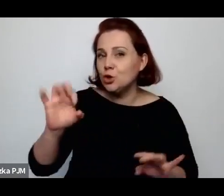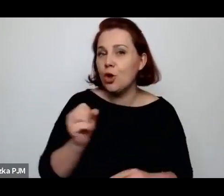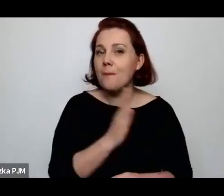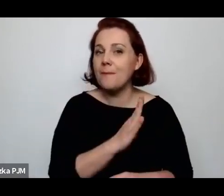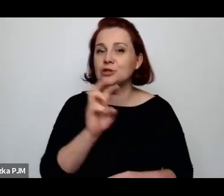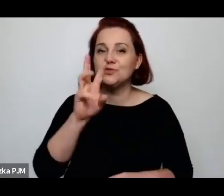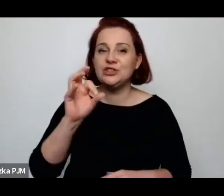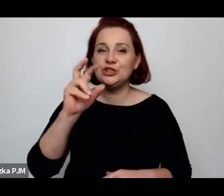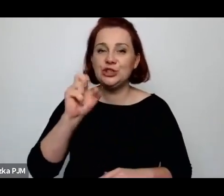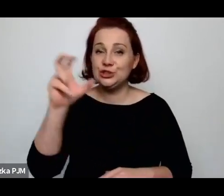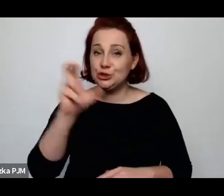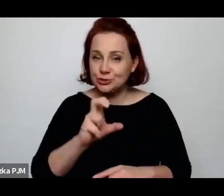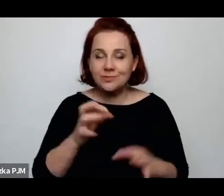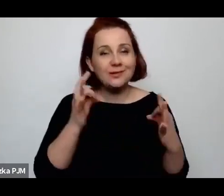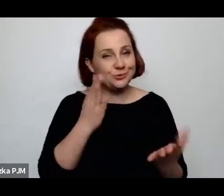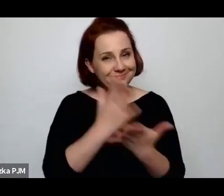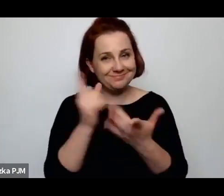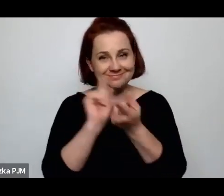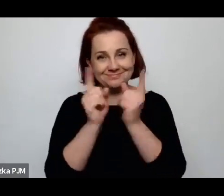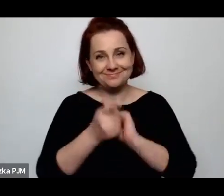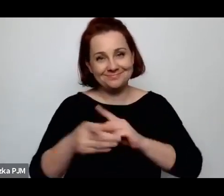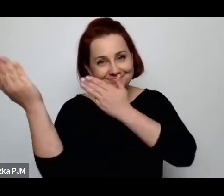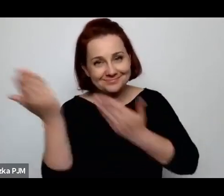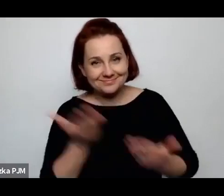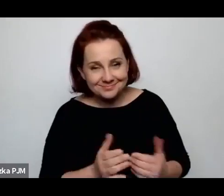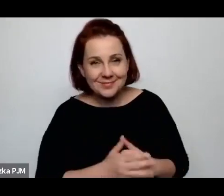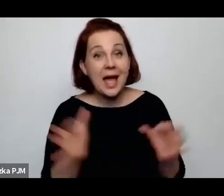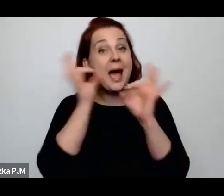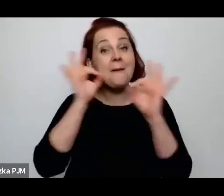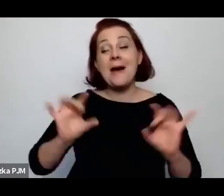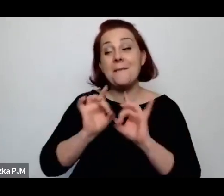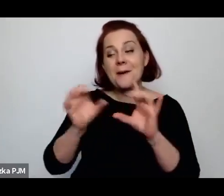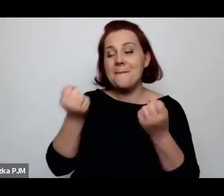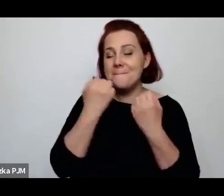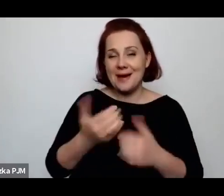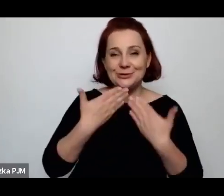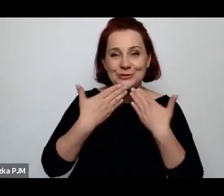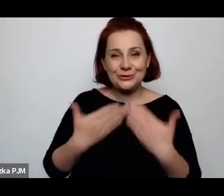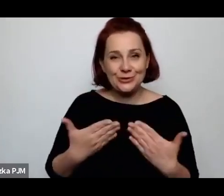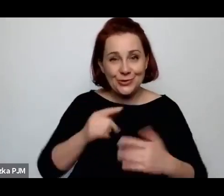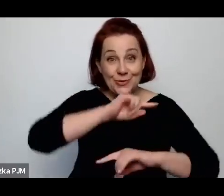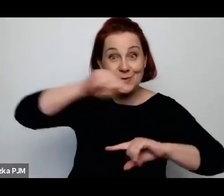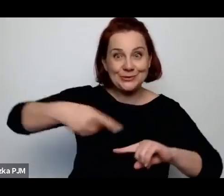i już dzisiaj na to spotkanie zapraszamy, a Pani Profesor bardzo dziękuję za te 1.5 godz. dzisiaj